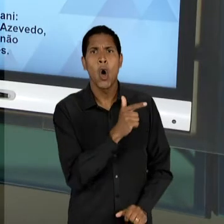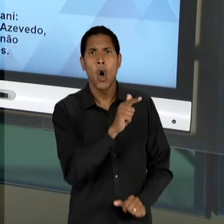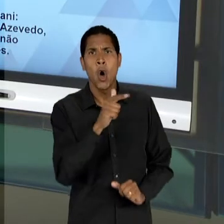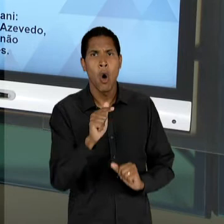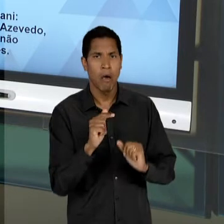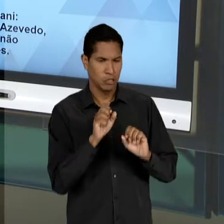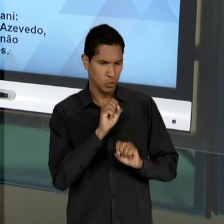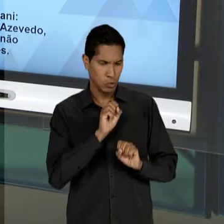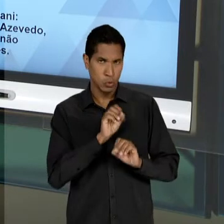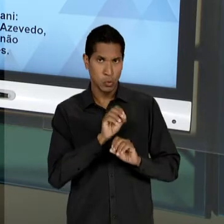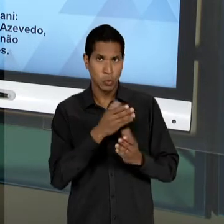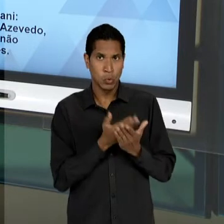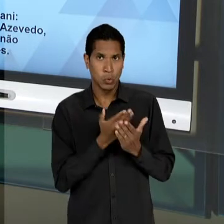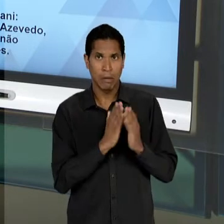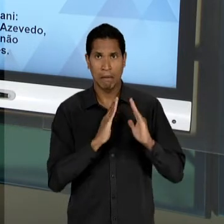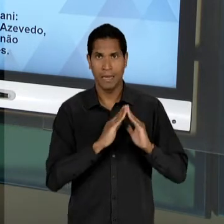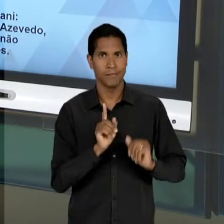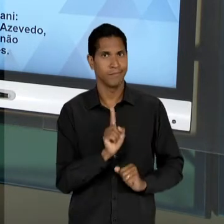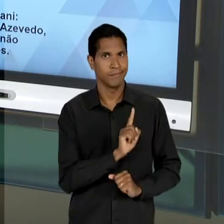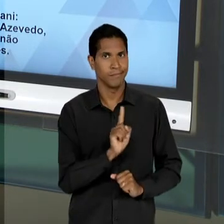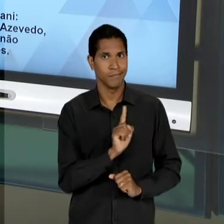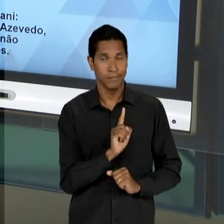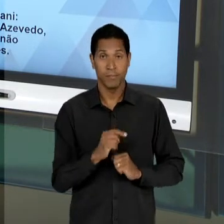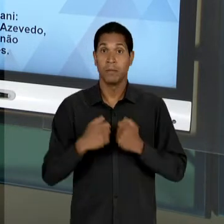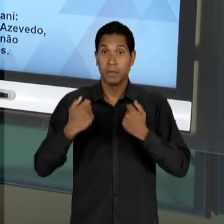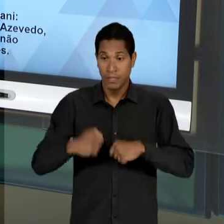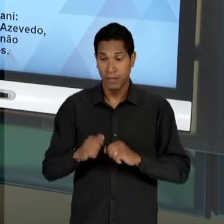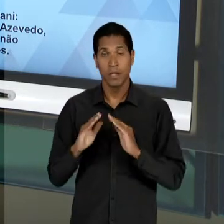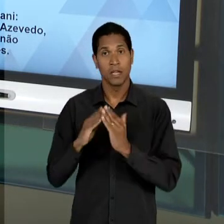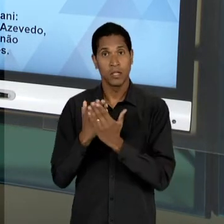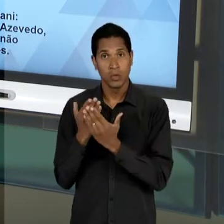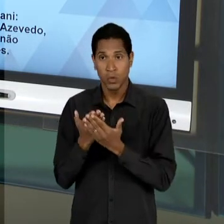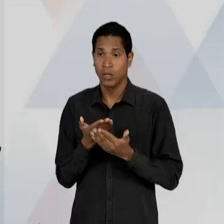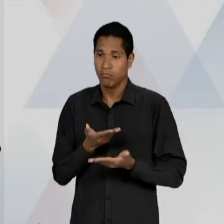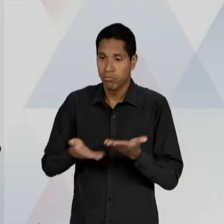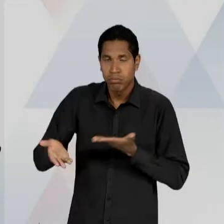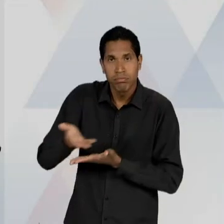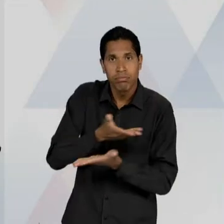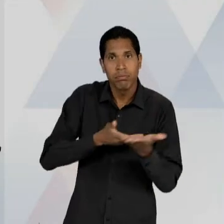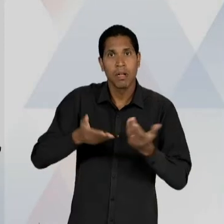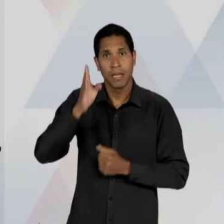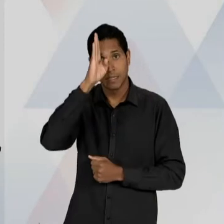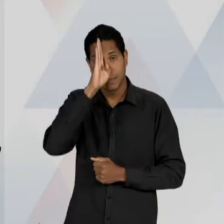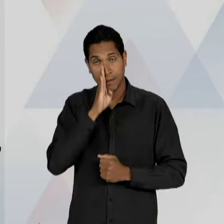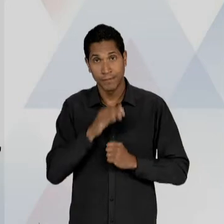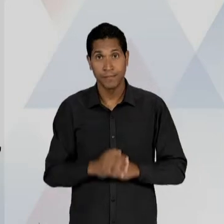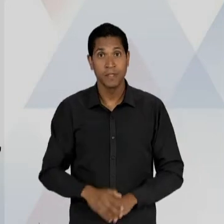DE EDUCAÇÃO; UNIVERSALIZAÇÃO DA ESCOLA ELEMENTAR GRATUITA; ENSINO SECUNDÁRIO PROPEDÊUTICO E